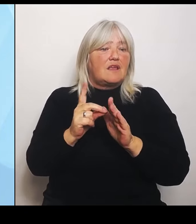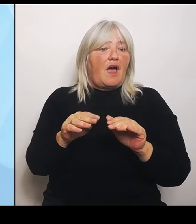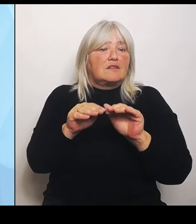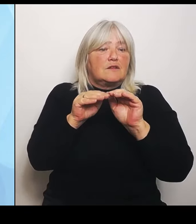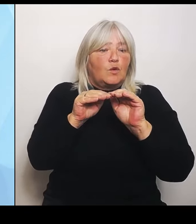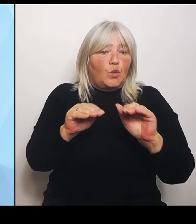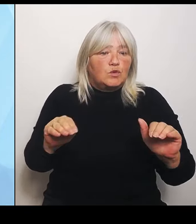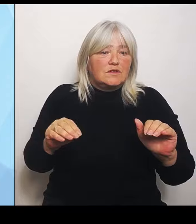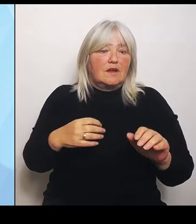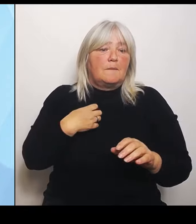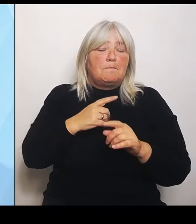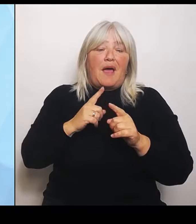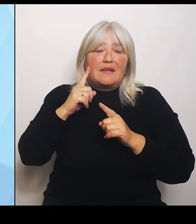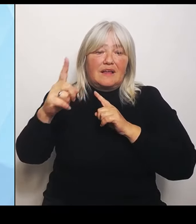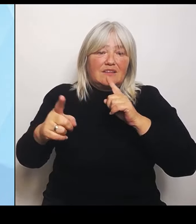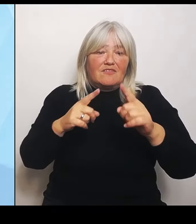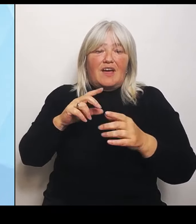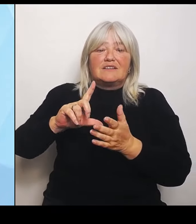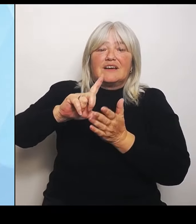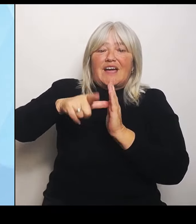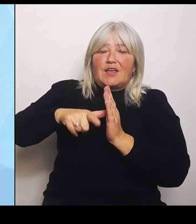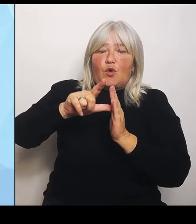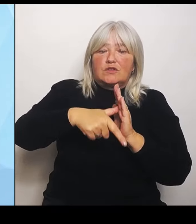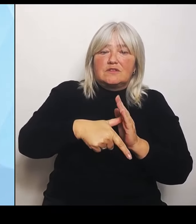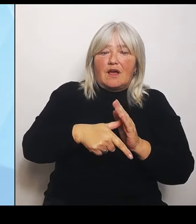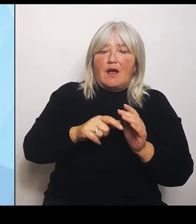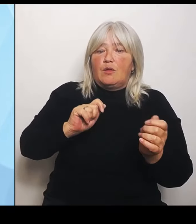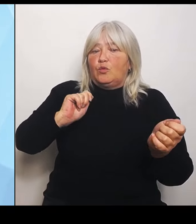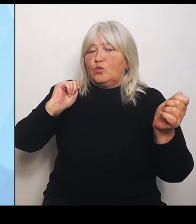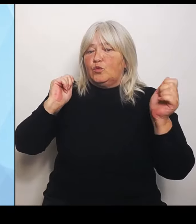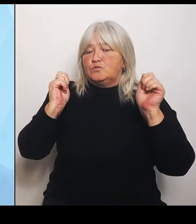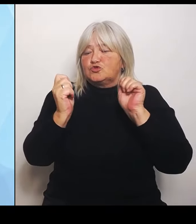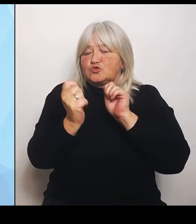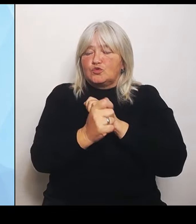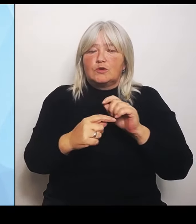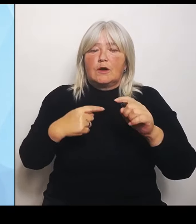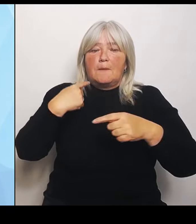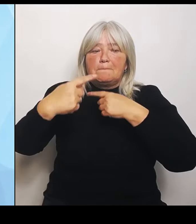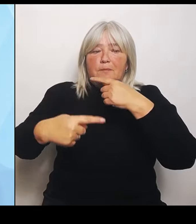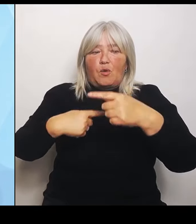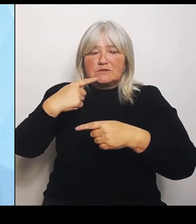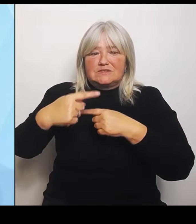die dann auch für die Zukunft tragfähig sind. Zum anderen wählen wir eine komplett andere Herangehensweise als der Bund